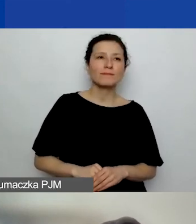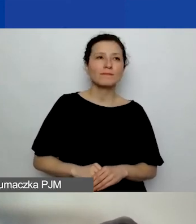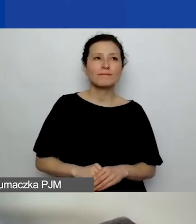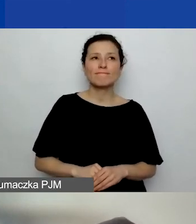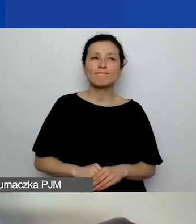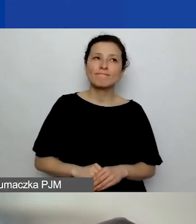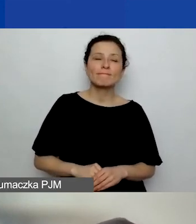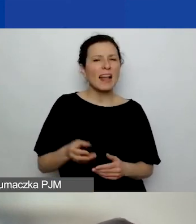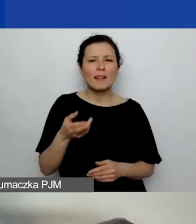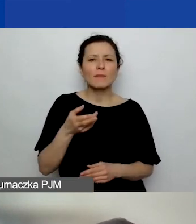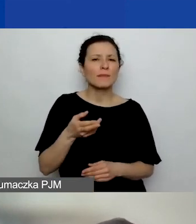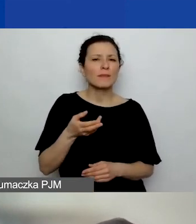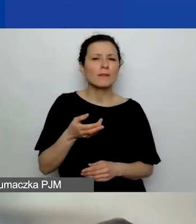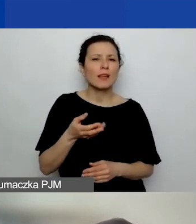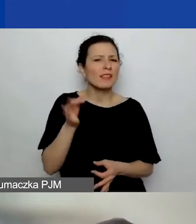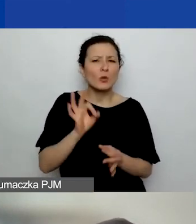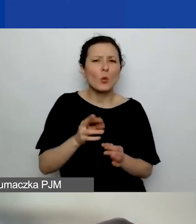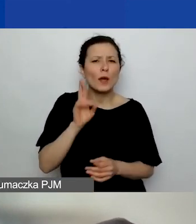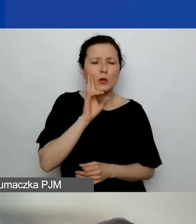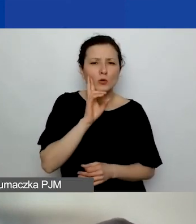to pytanie dotyczące działania komercyjnego.